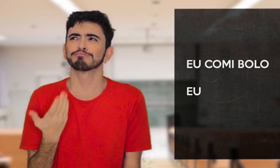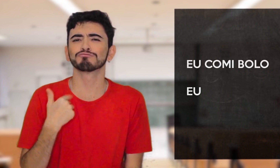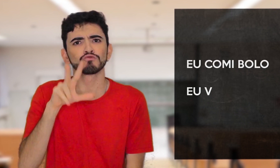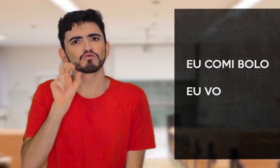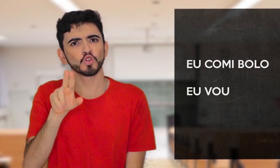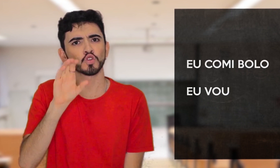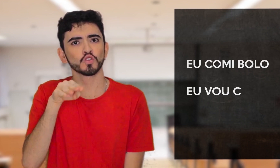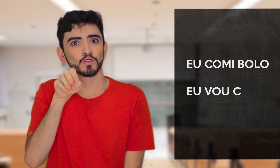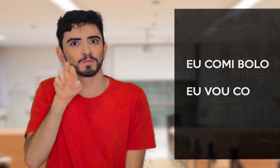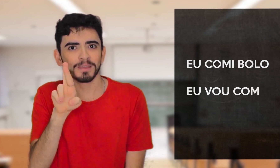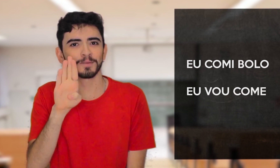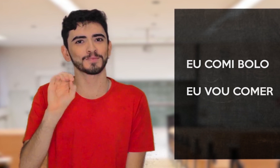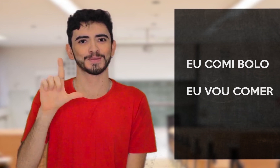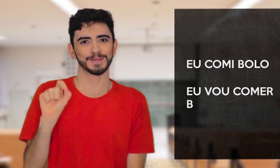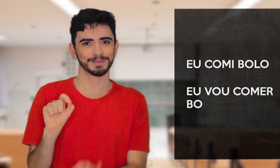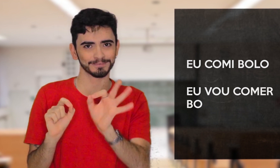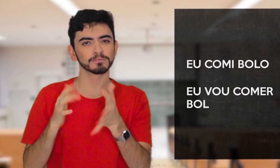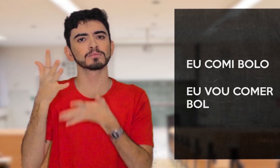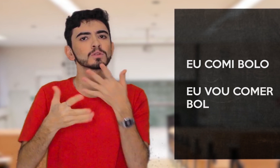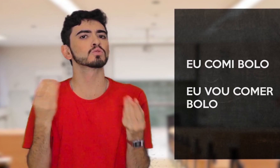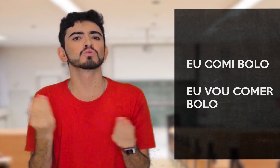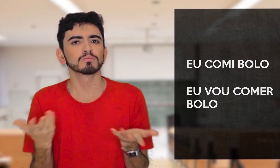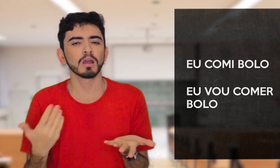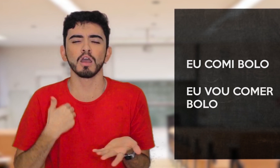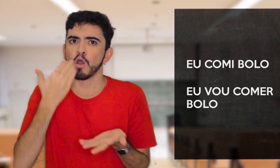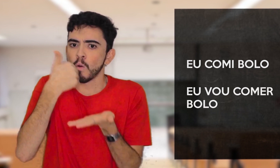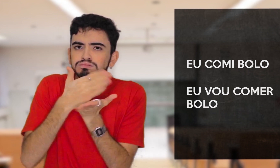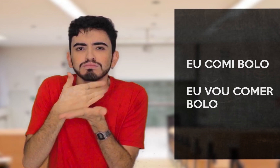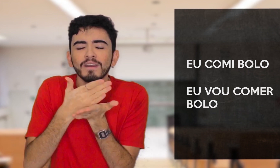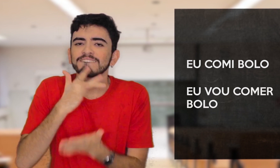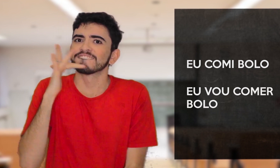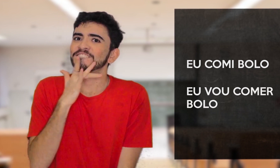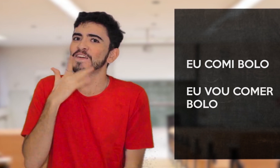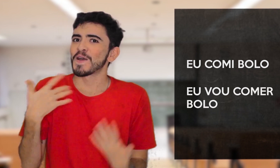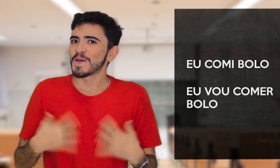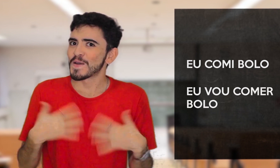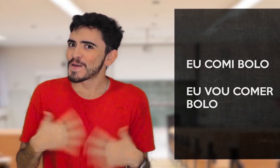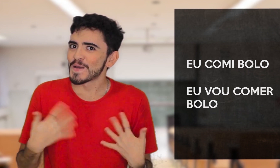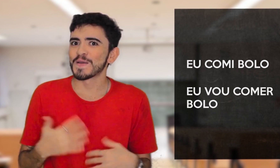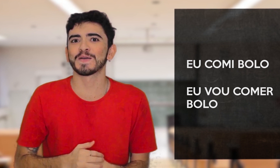VOU COMER BOLO. Em Libras posso dizer: “COMI UM BOLO DELICIOSO!”